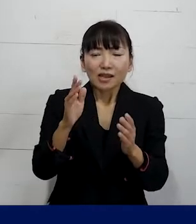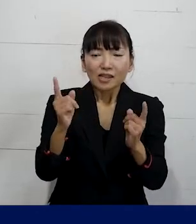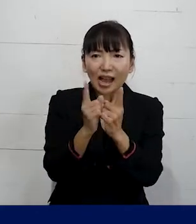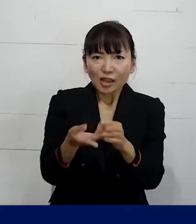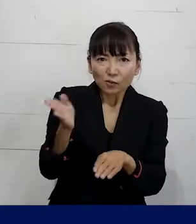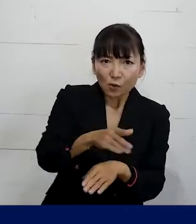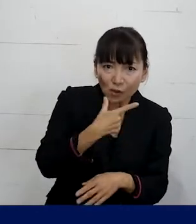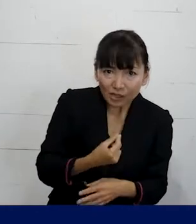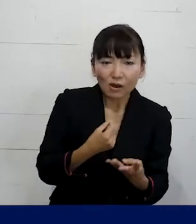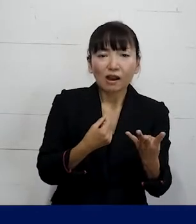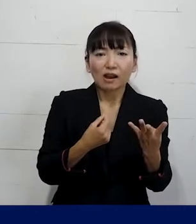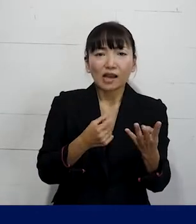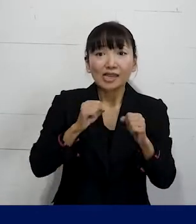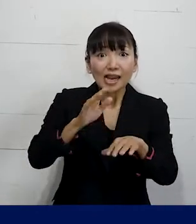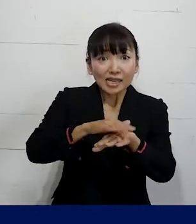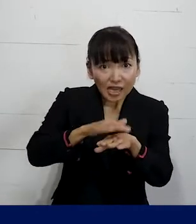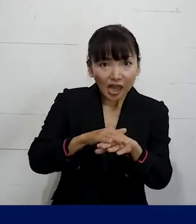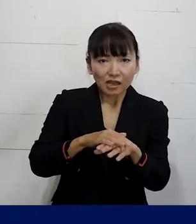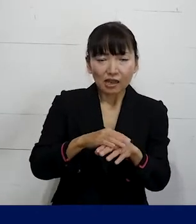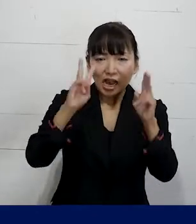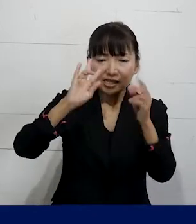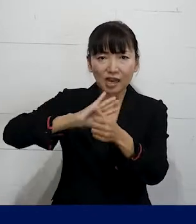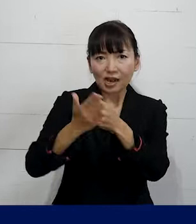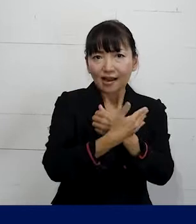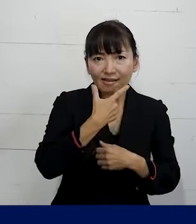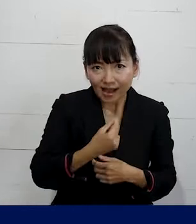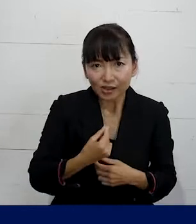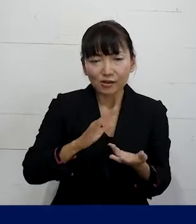こんな風なやり方で職場を変えていきましょうとか